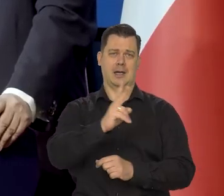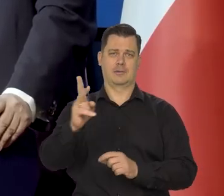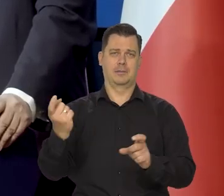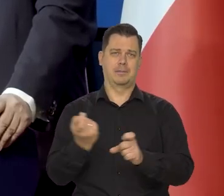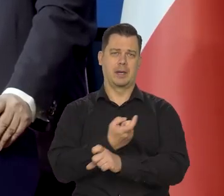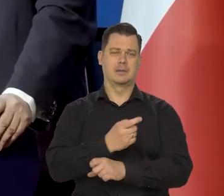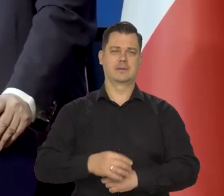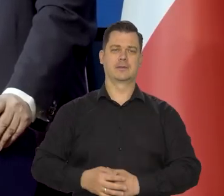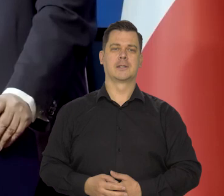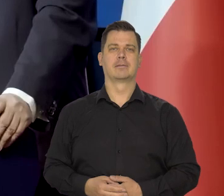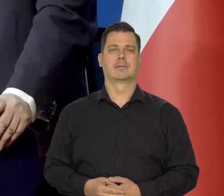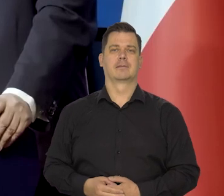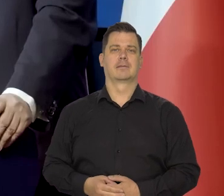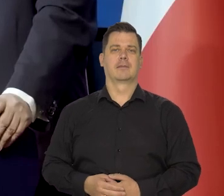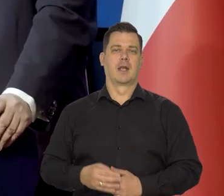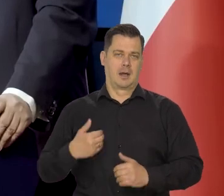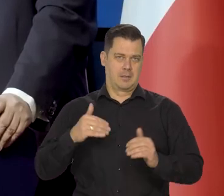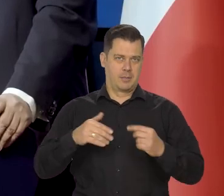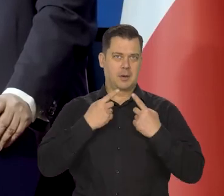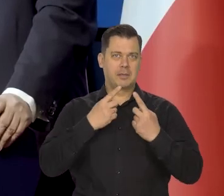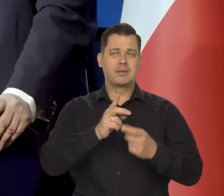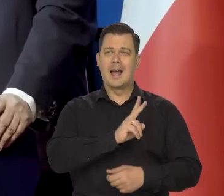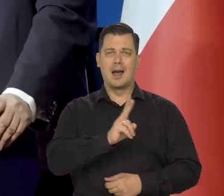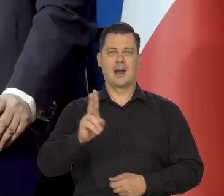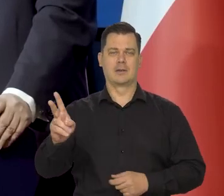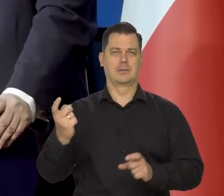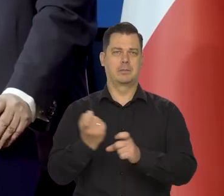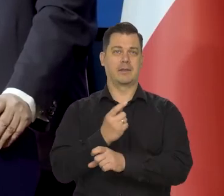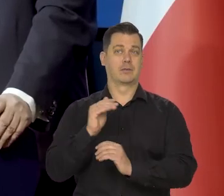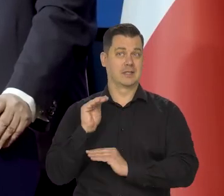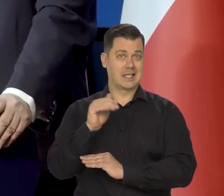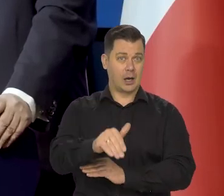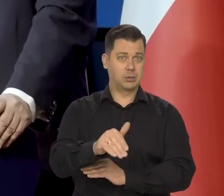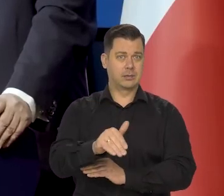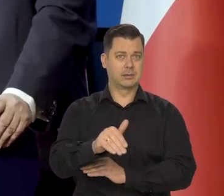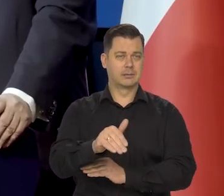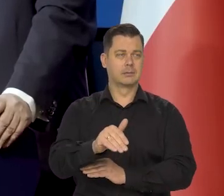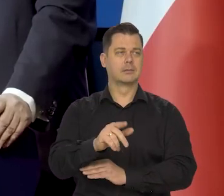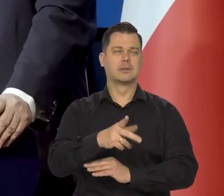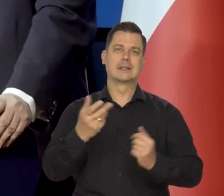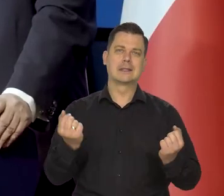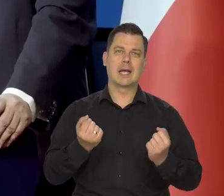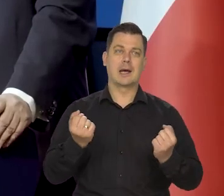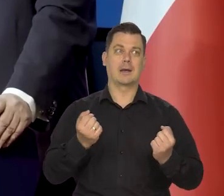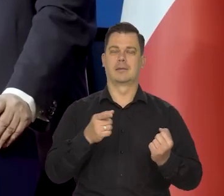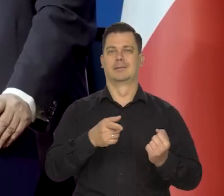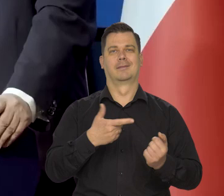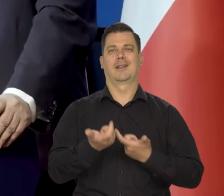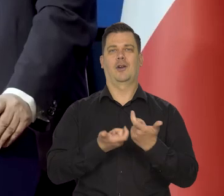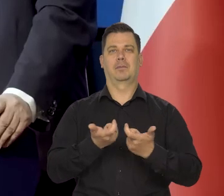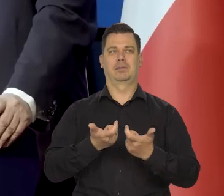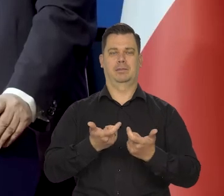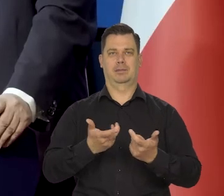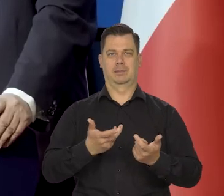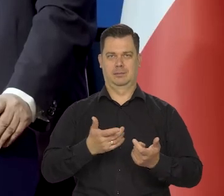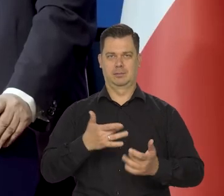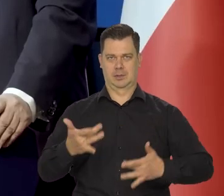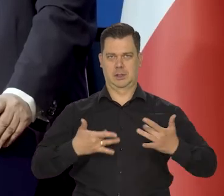Inaczej mówiąc, wszystkie kraje Zachodnie tak starają się walczyć z inflacją, żeby "nie wylać dziecka z kąpielą"